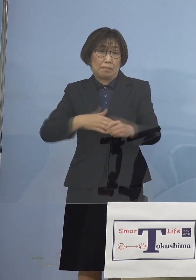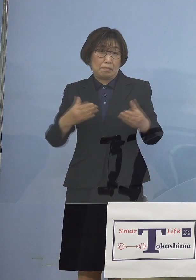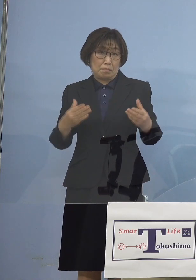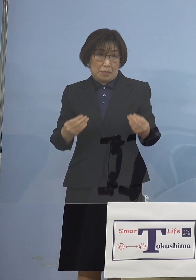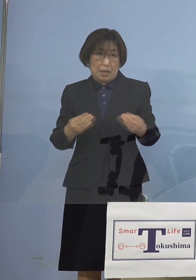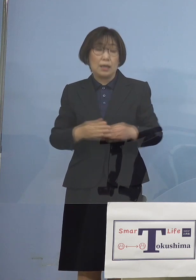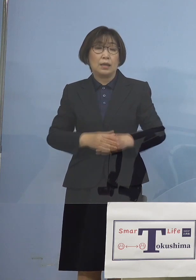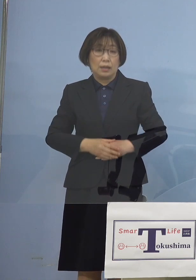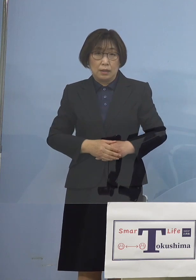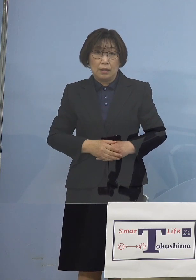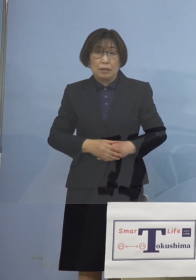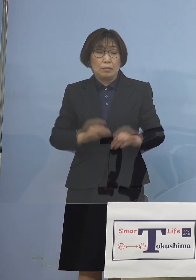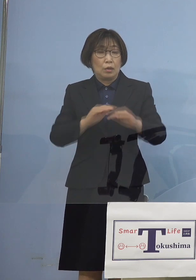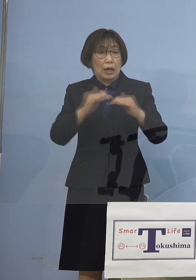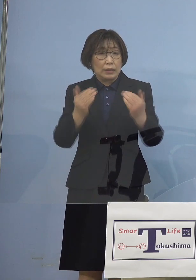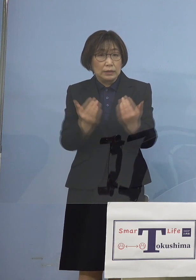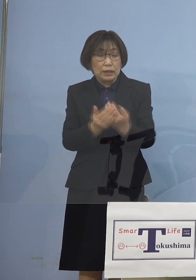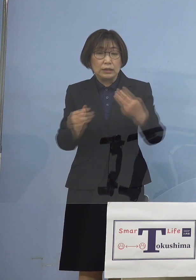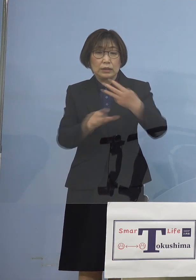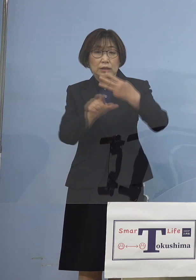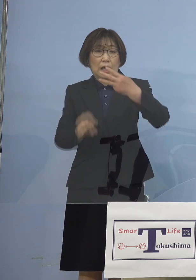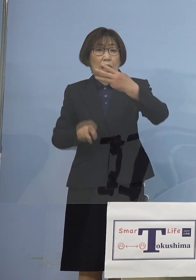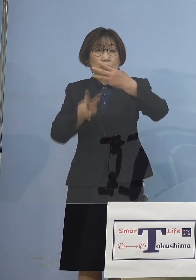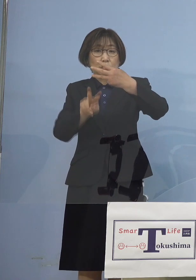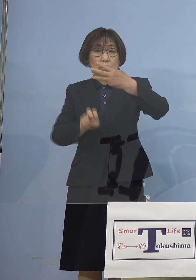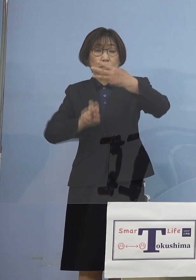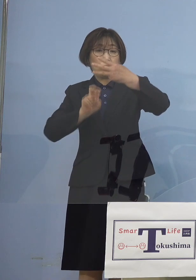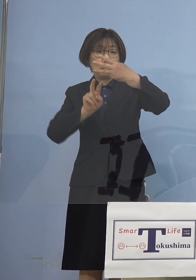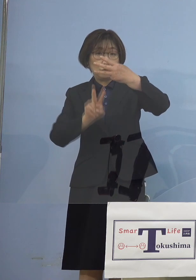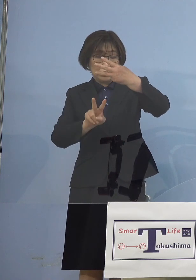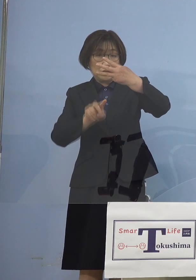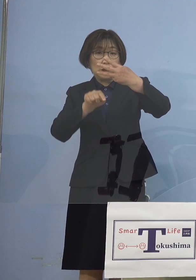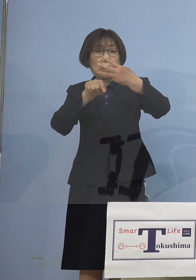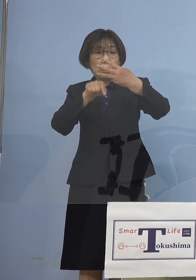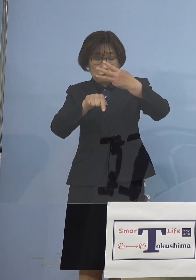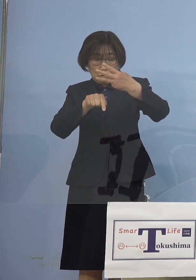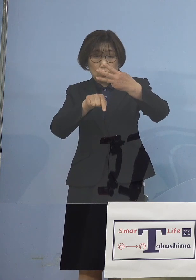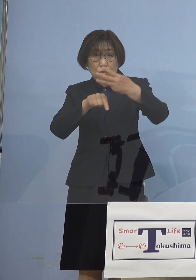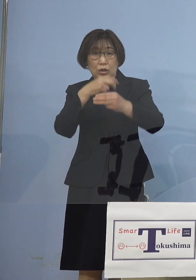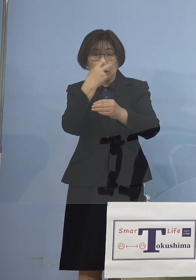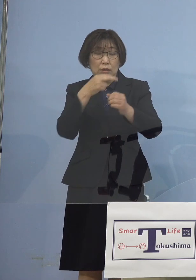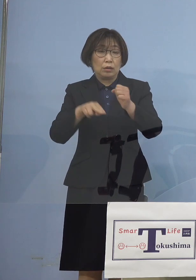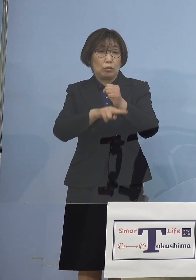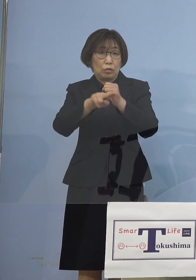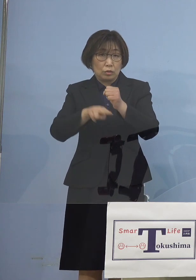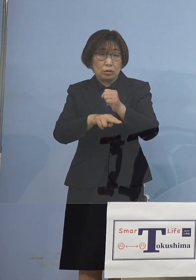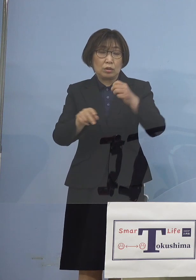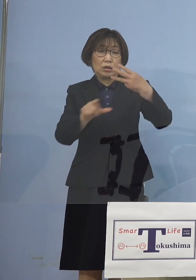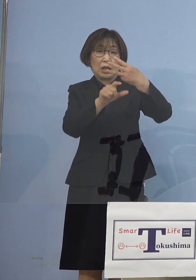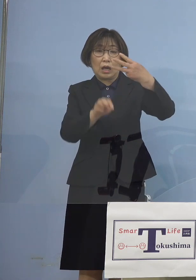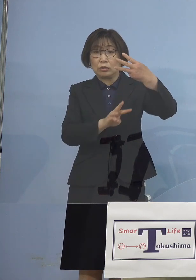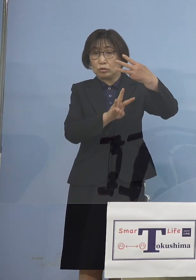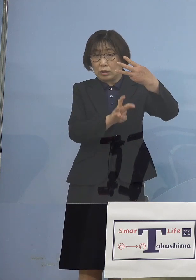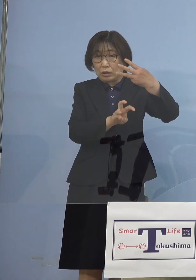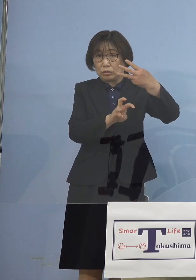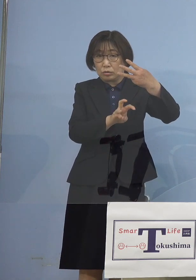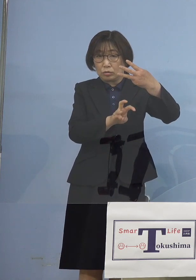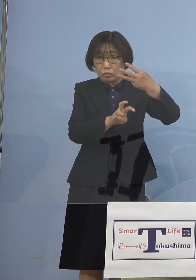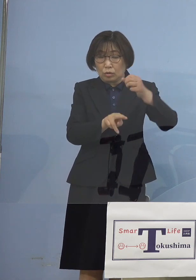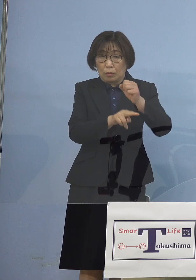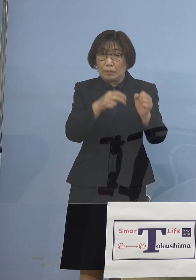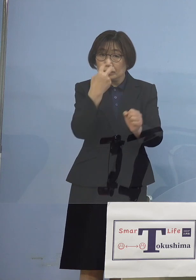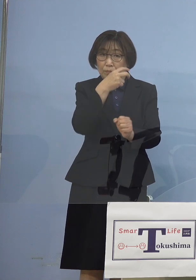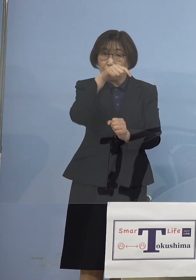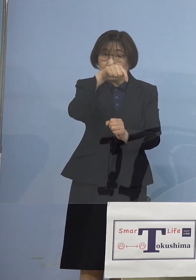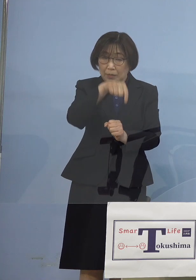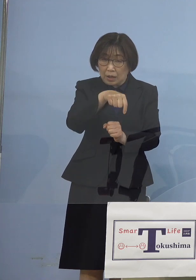この3月22日の検体と 3月30日の検体で大きく別れる分水嶺